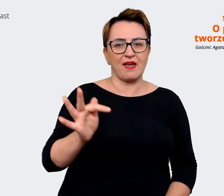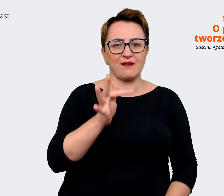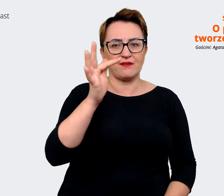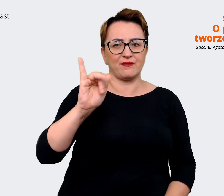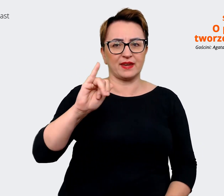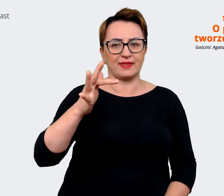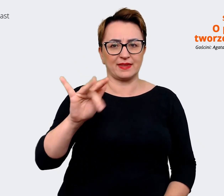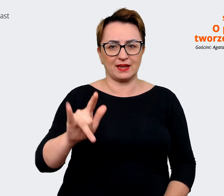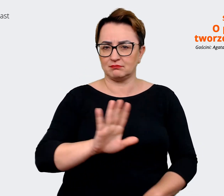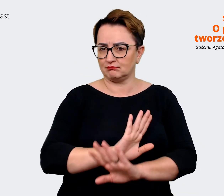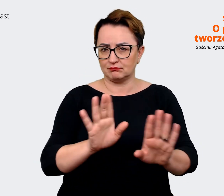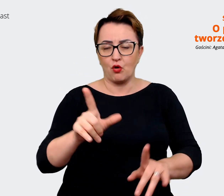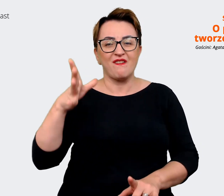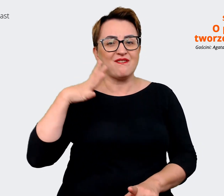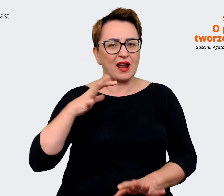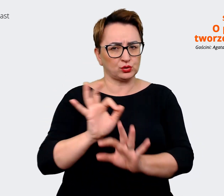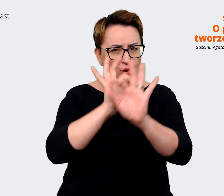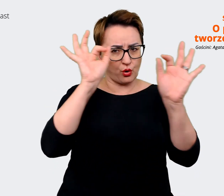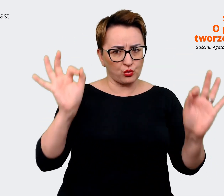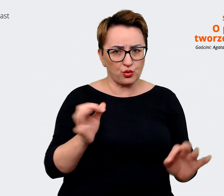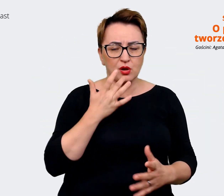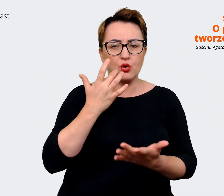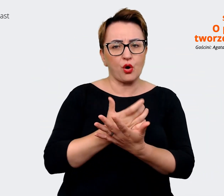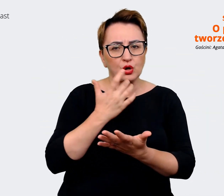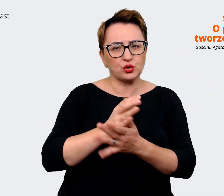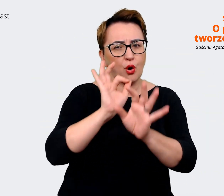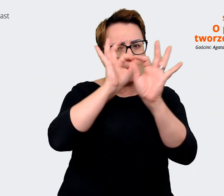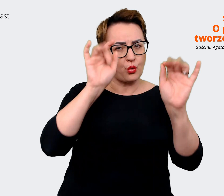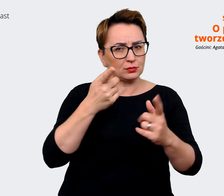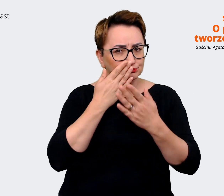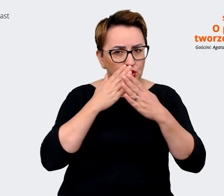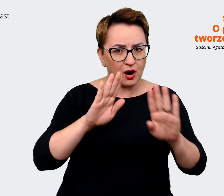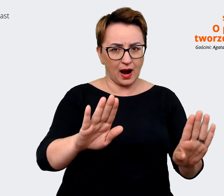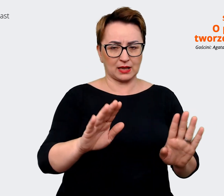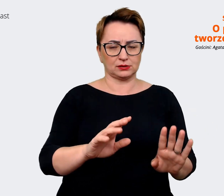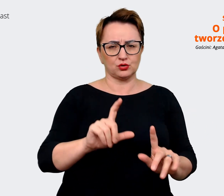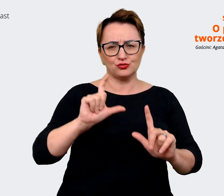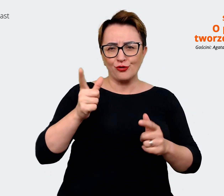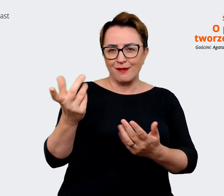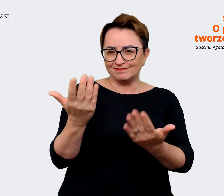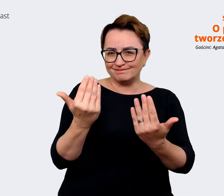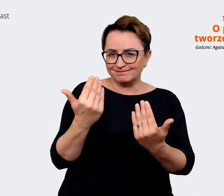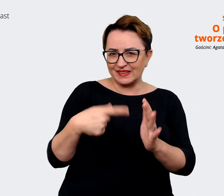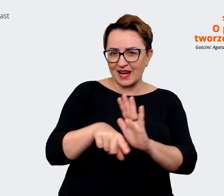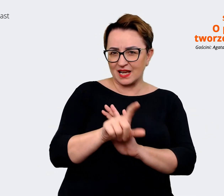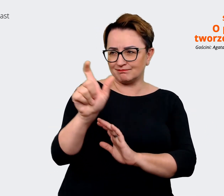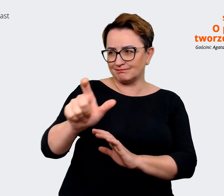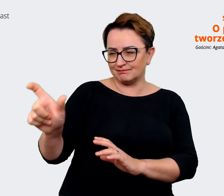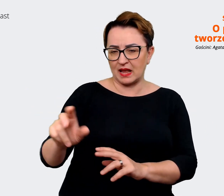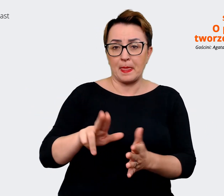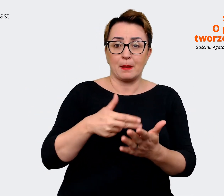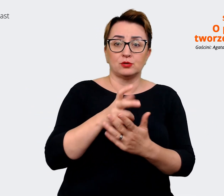jaką przedstawiają. Czym próbują przyciągnąć? Czy jest to praca totalnie zdalna czy praca,